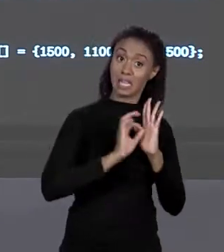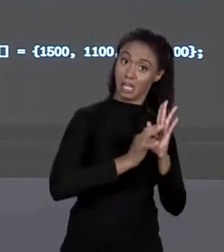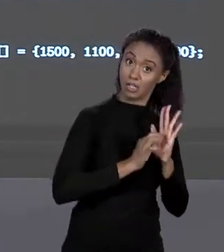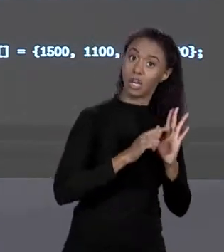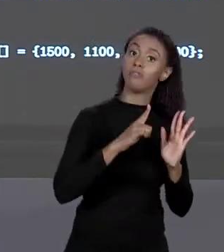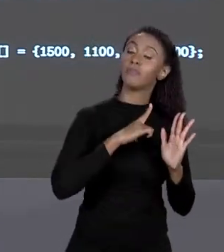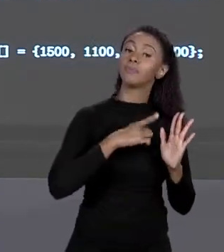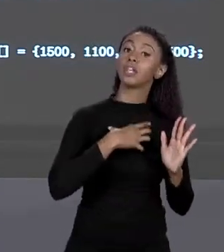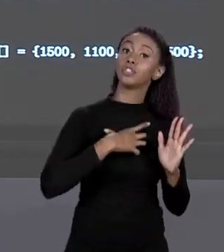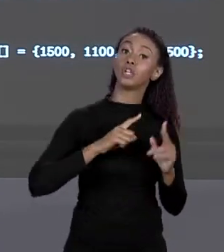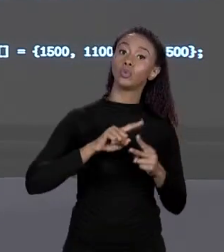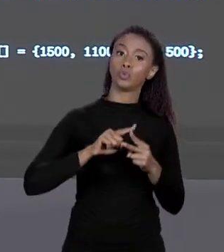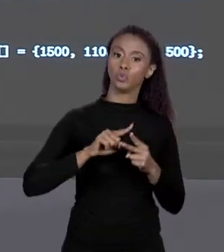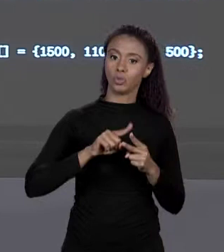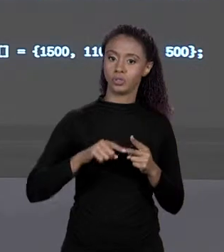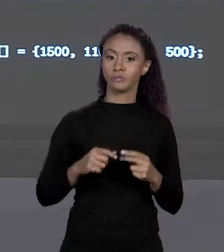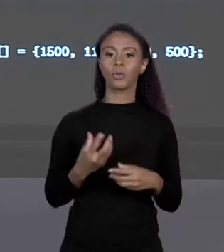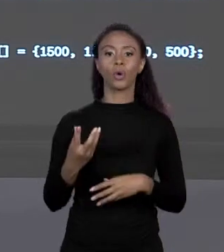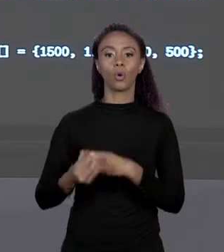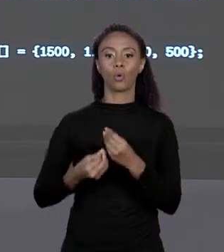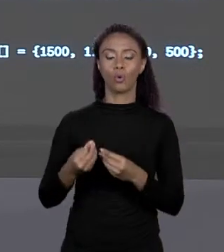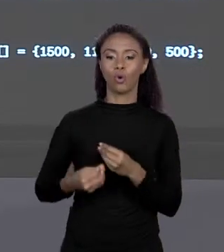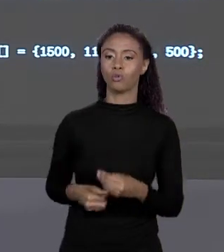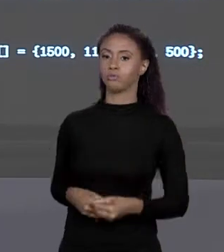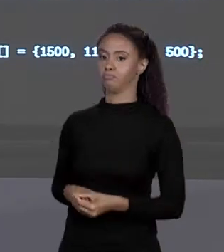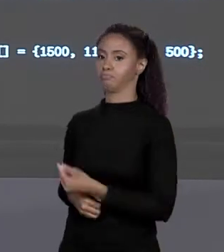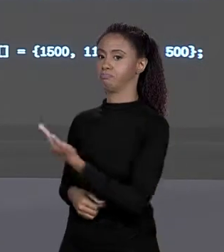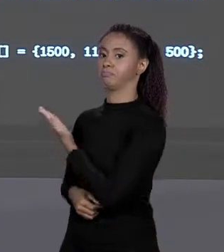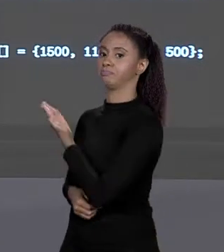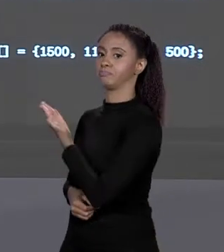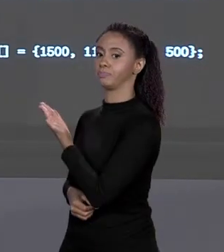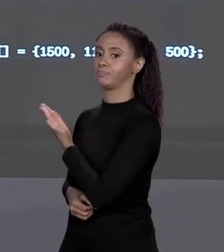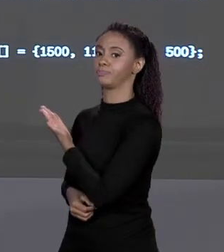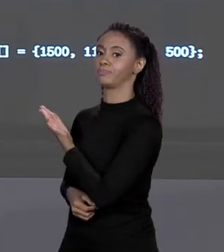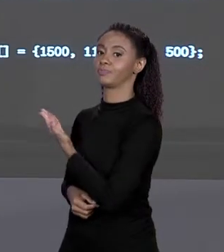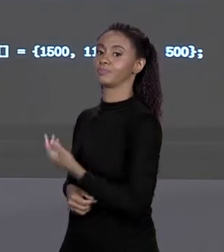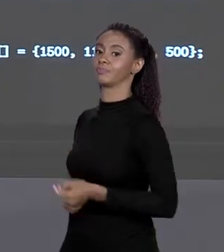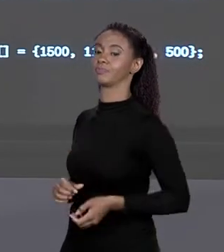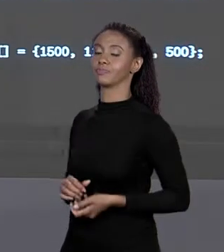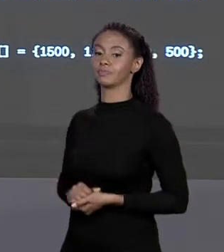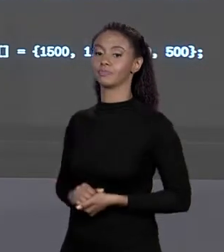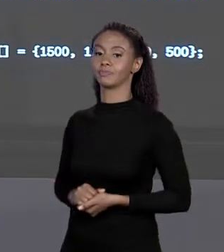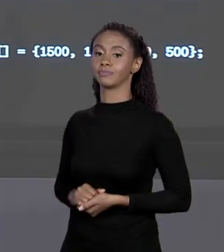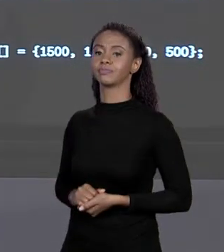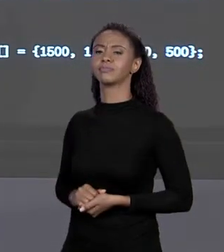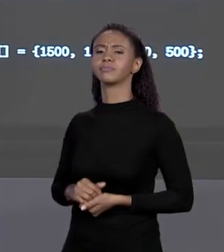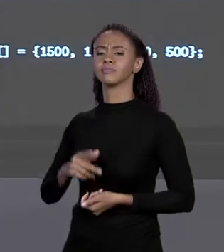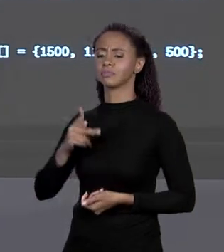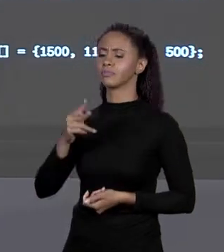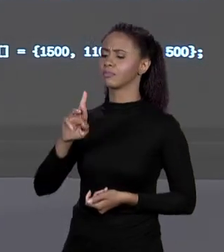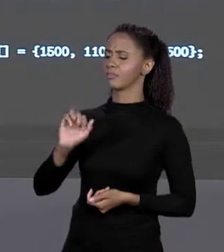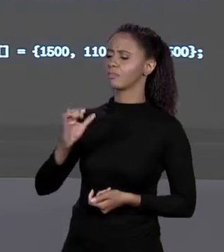DE DECLARAR ESSE ARRANJO OU A GENTE FAZ "STATIC DOUBLE, ABRE COLCHETES, PREÇOS", ISSO AQUI DIZ O QUE? PREÇO É UM ARRANJO